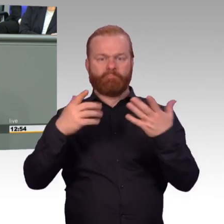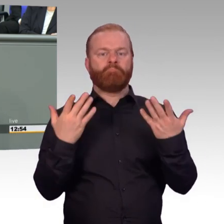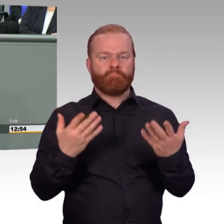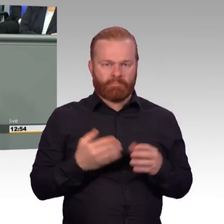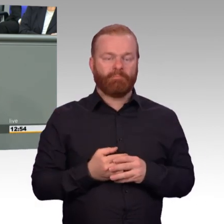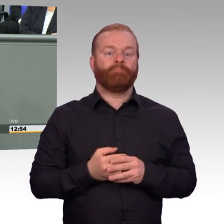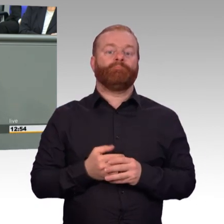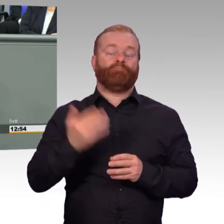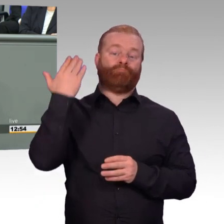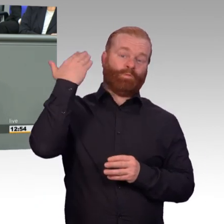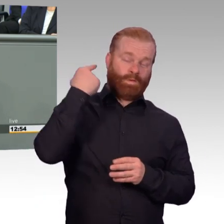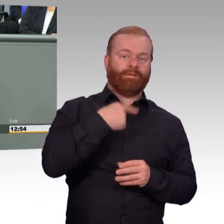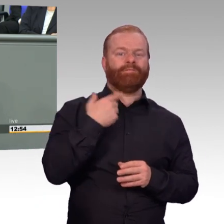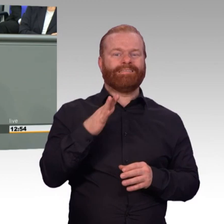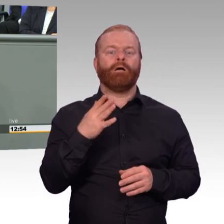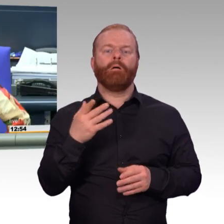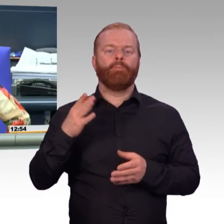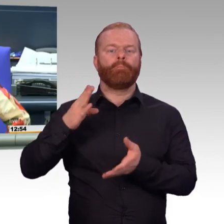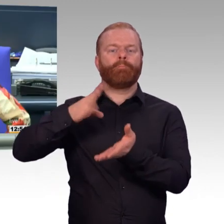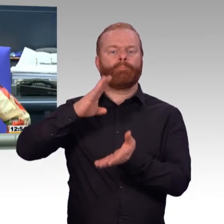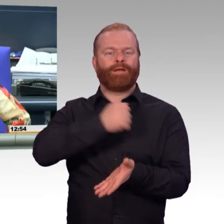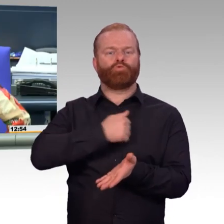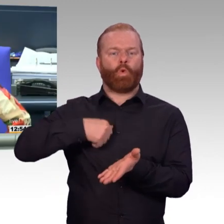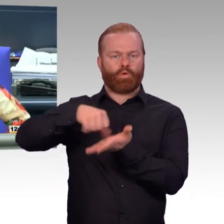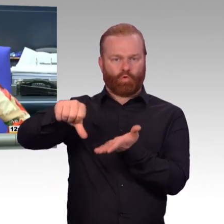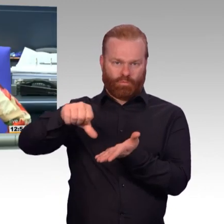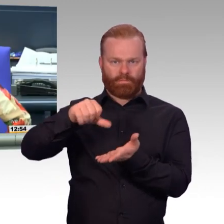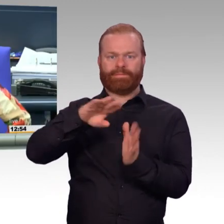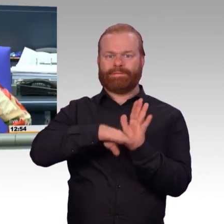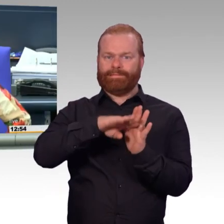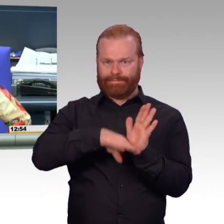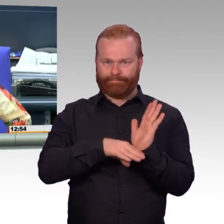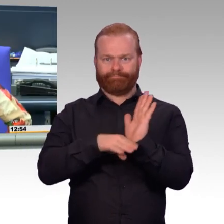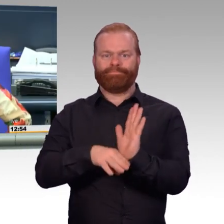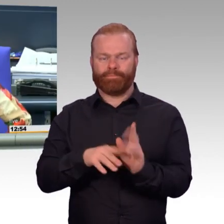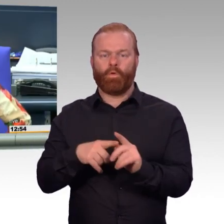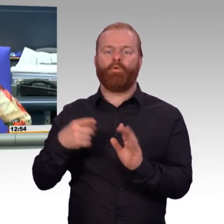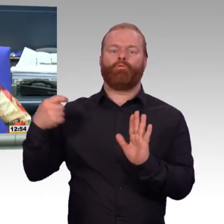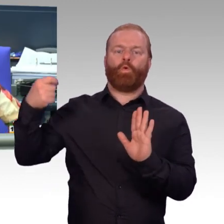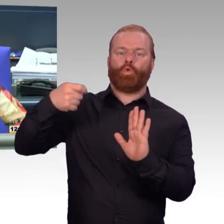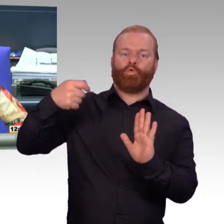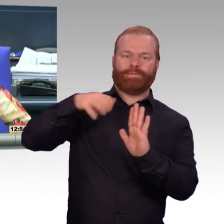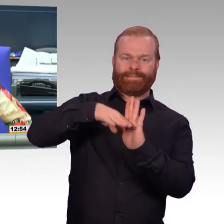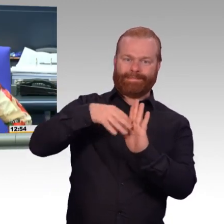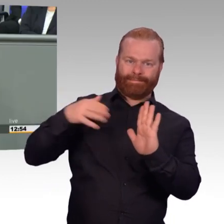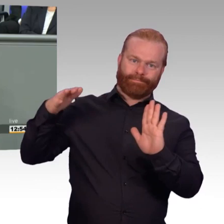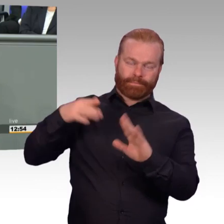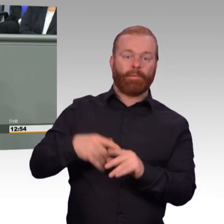(Präsident) Herr Veith, ich fürchte, das führt jetzt zu weit, wenn Sie alle Erfolge-, doch. Die Redezeit ist deutlich überschritten.